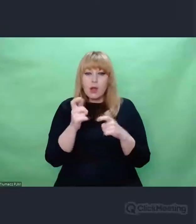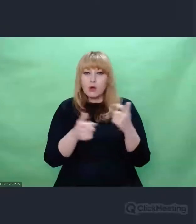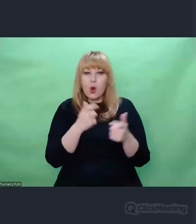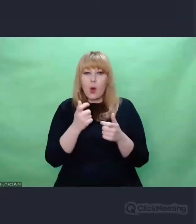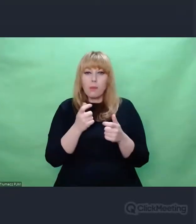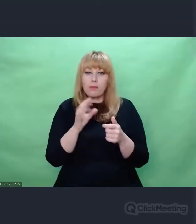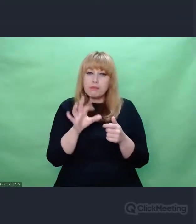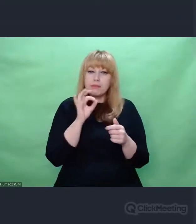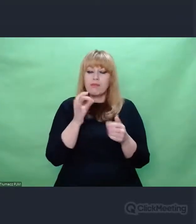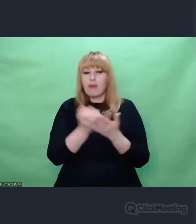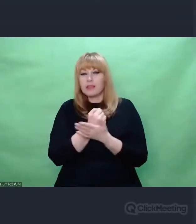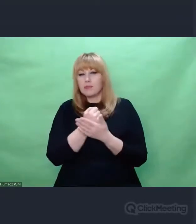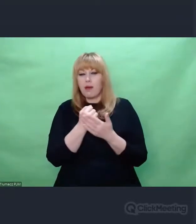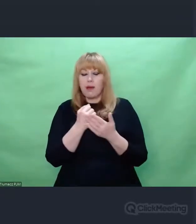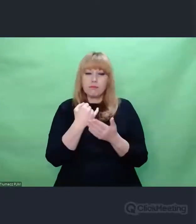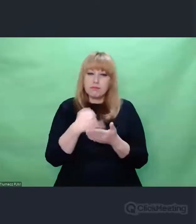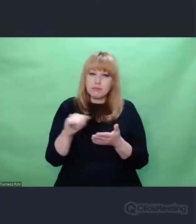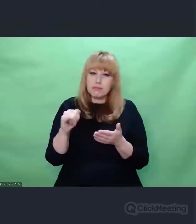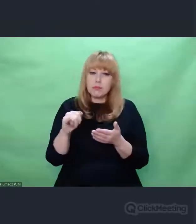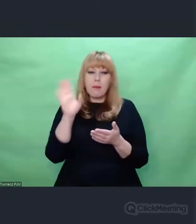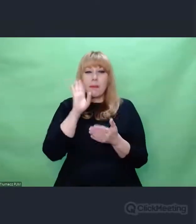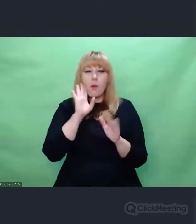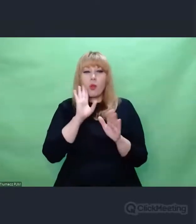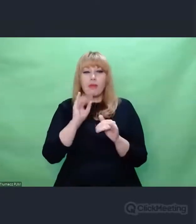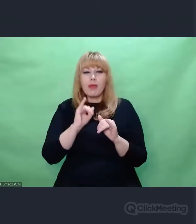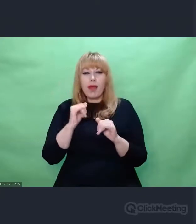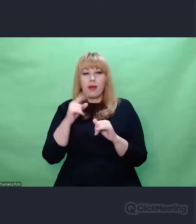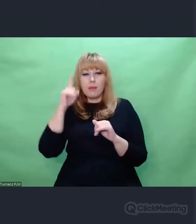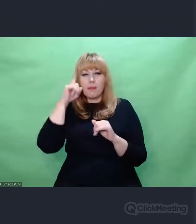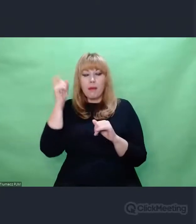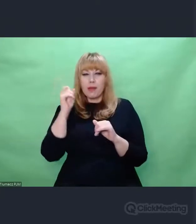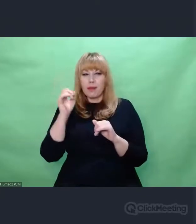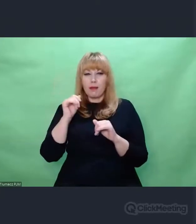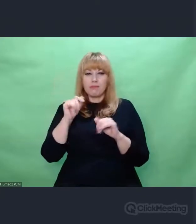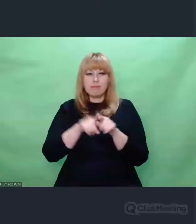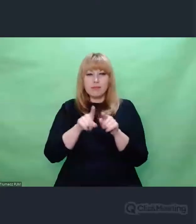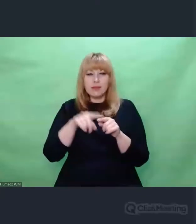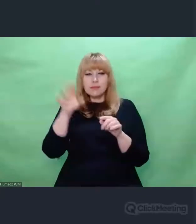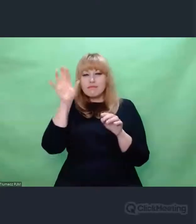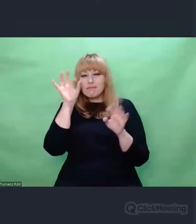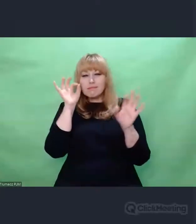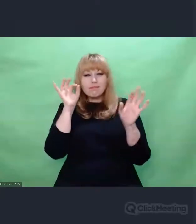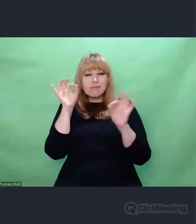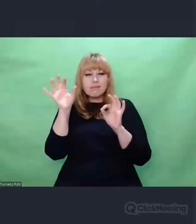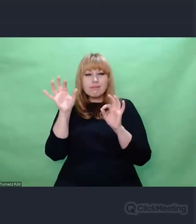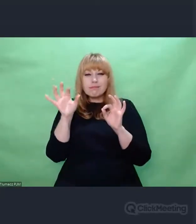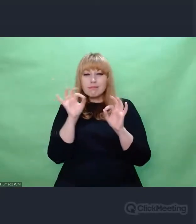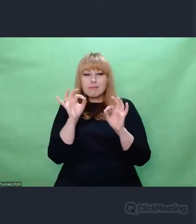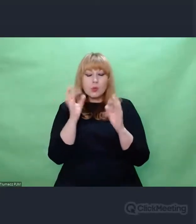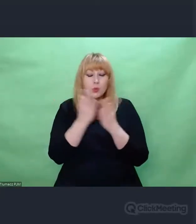Że to wszystko kruszeje, wietrzeje, to wszystko gdzieś znika, umyka nam.